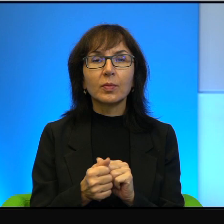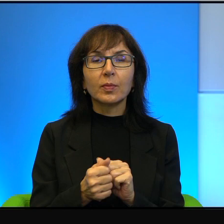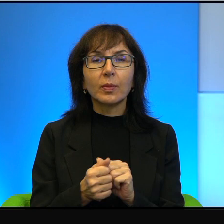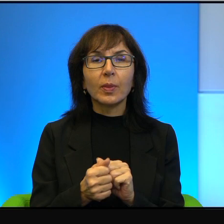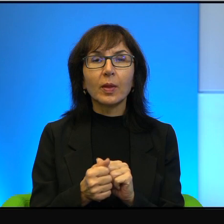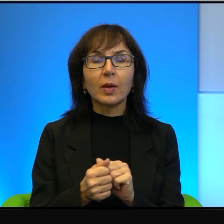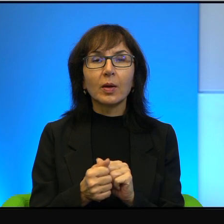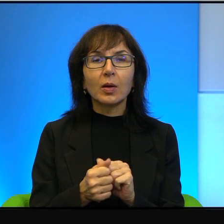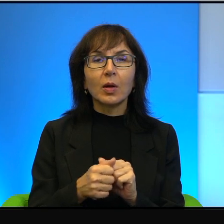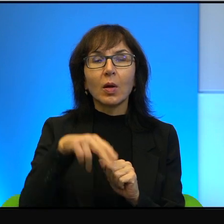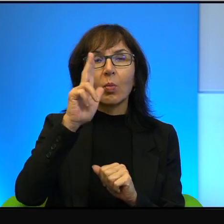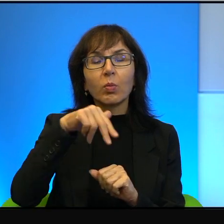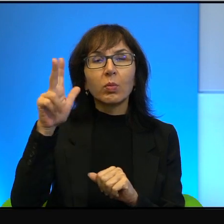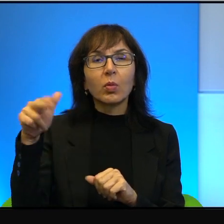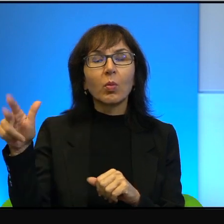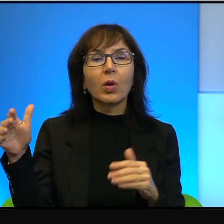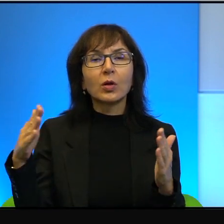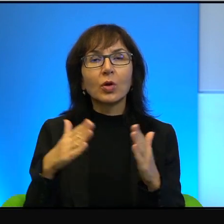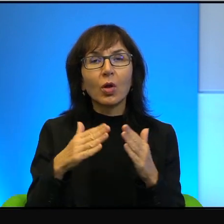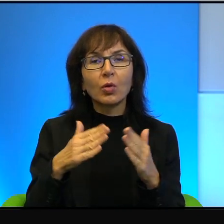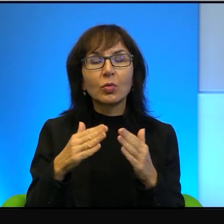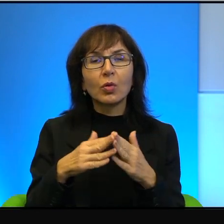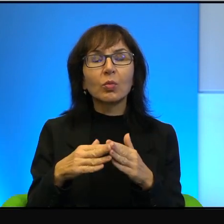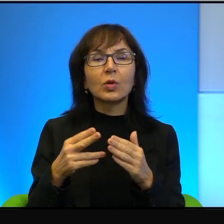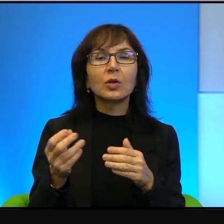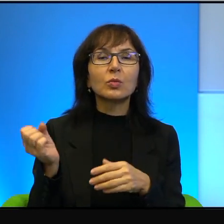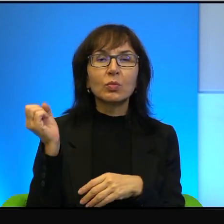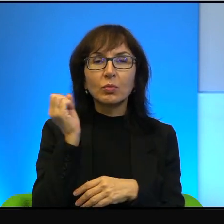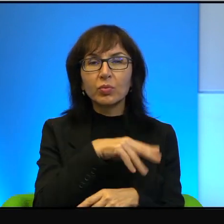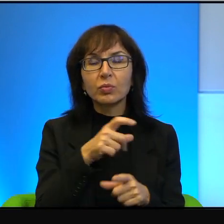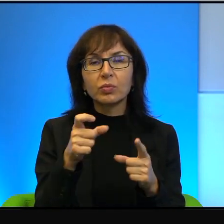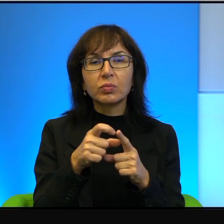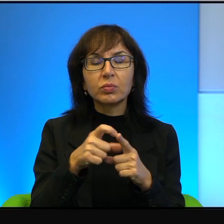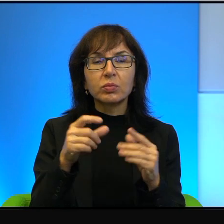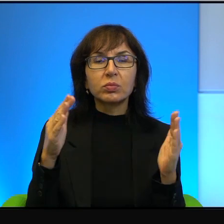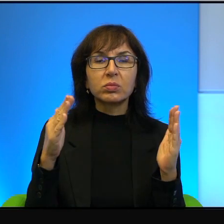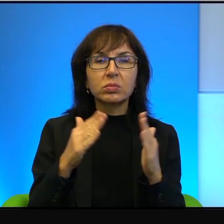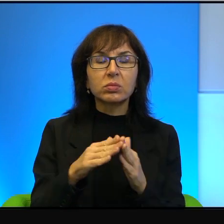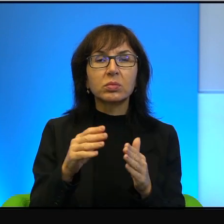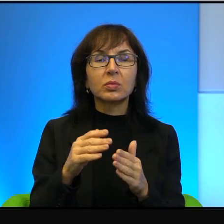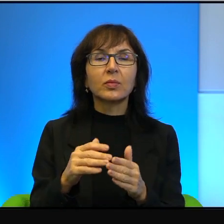pomaże dom w jakieś obraźliwe hasła i tak dalej i tak dalej. No wie Pani,